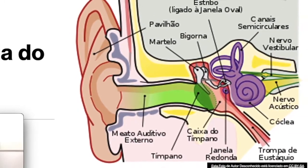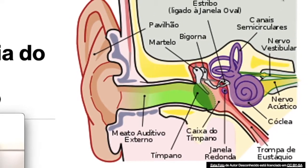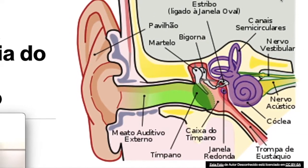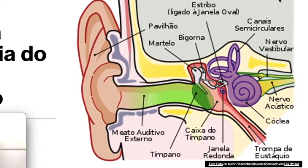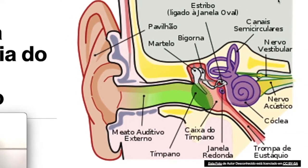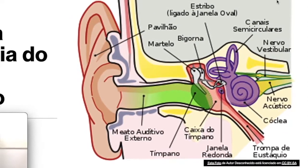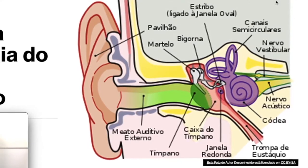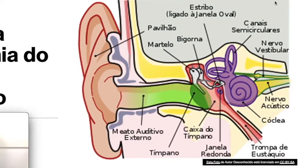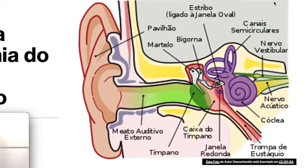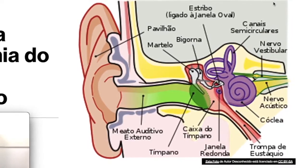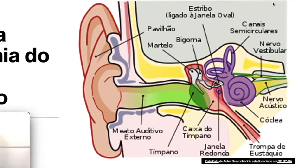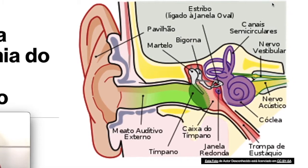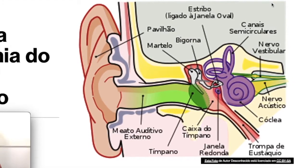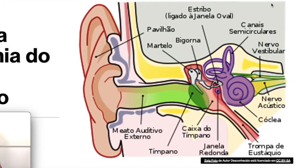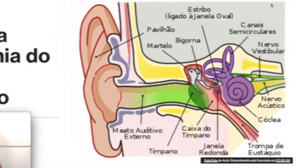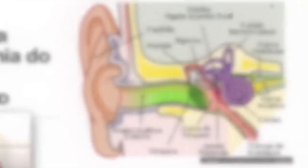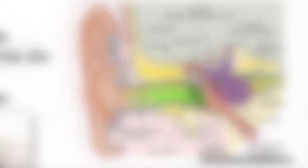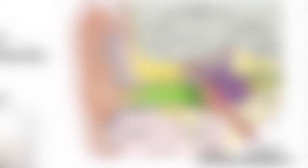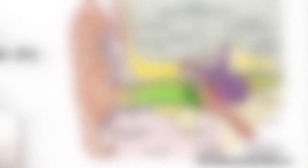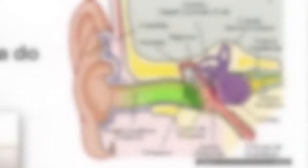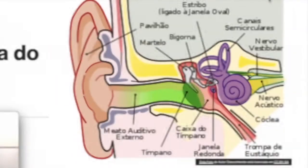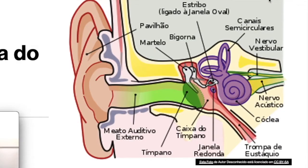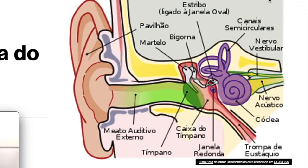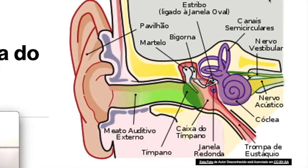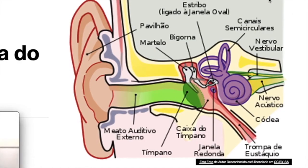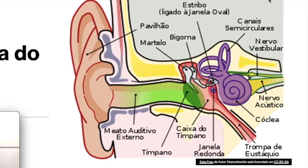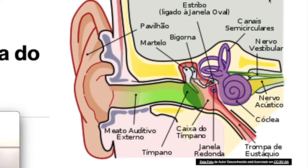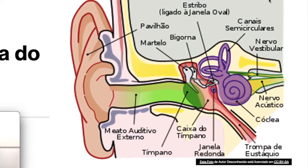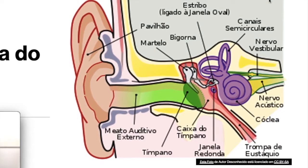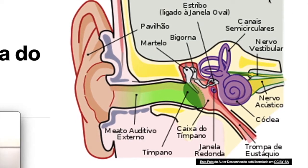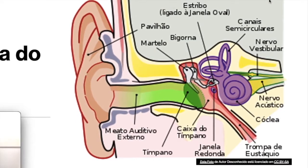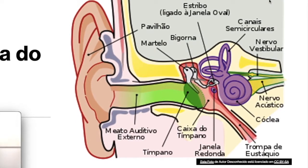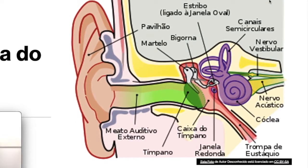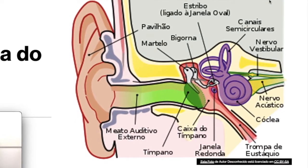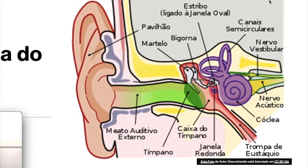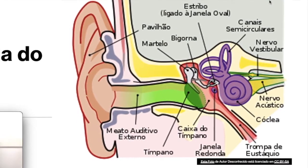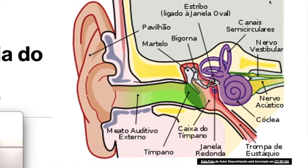e estribo; e também a trompa de Eustáquio. Já na orelha interna vocês encontram: a